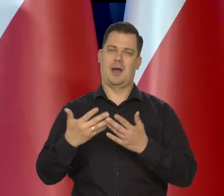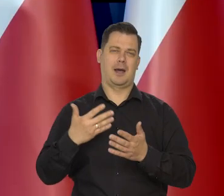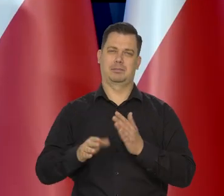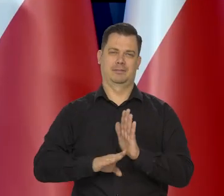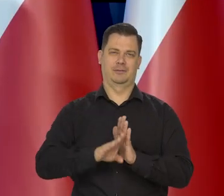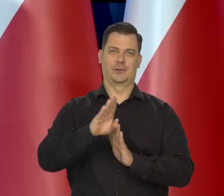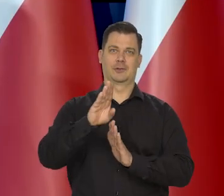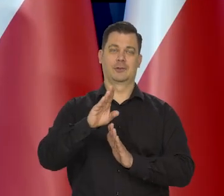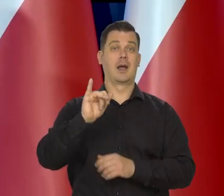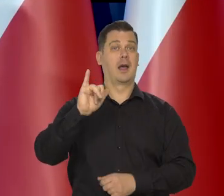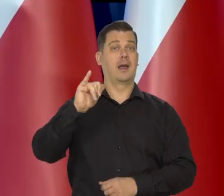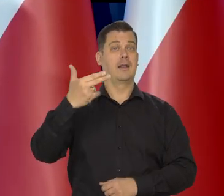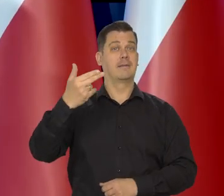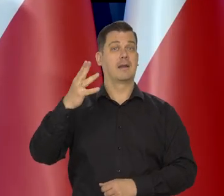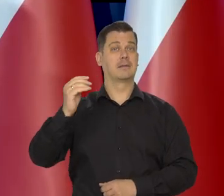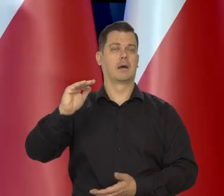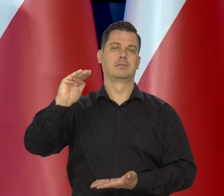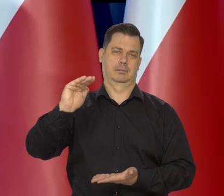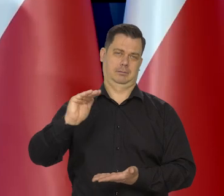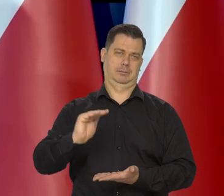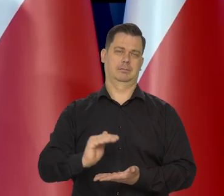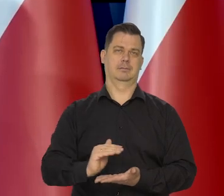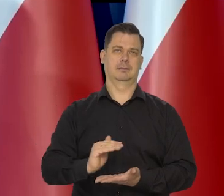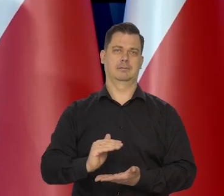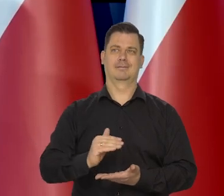Inflacja maleje, to jest powszechne zjawisko.